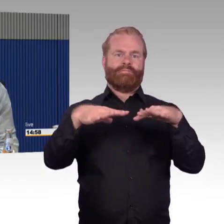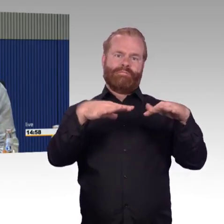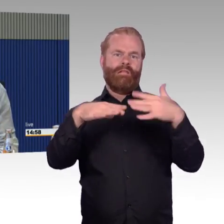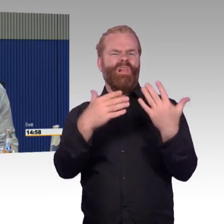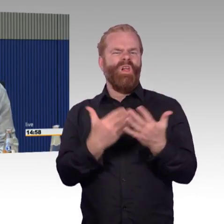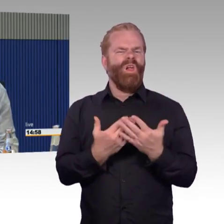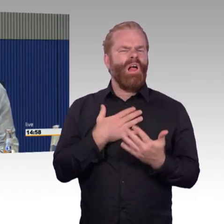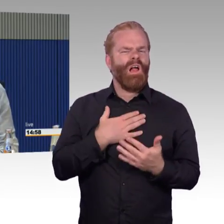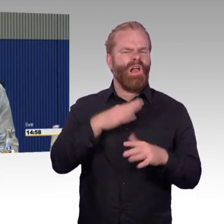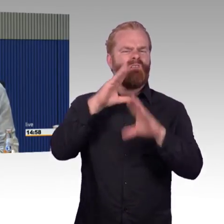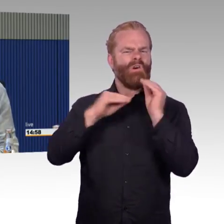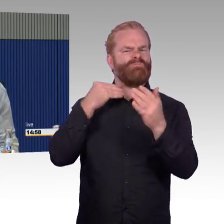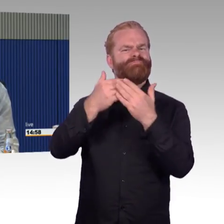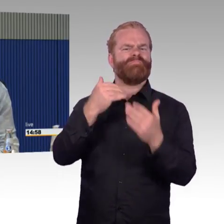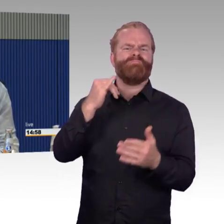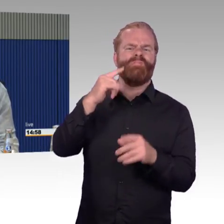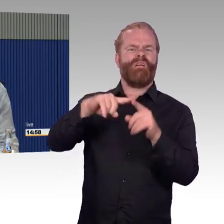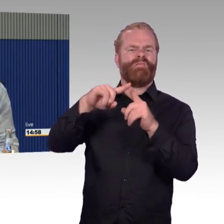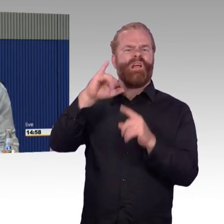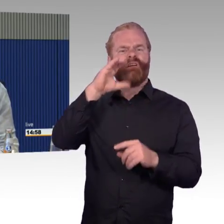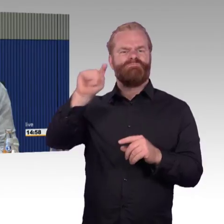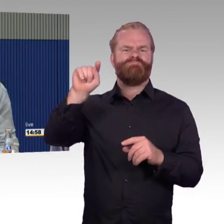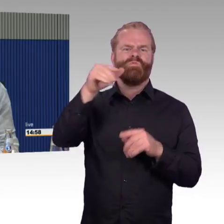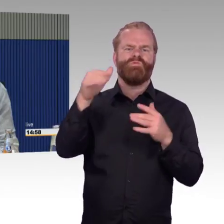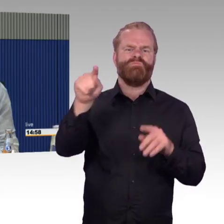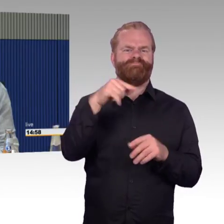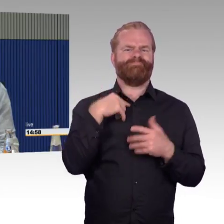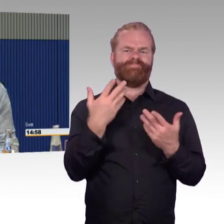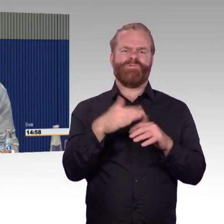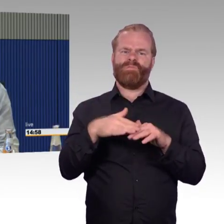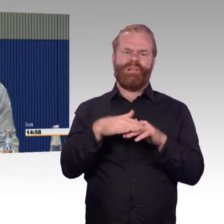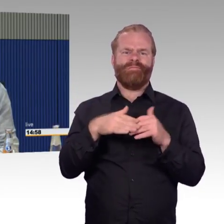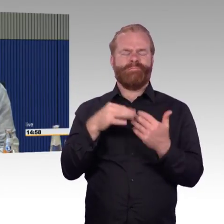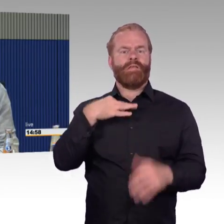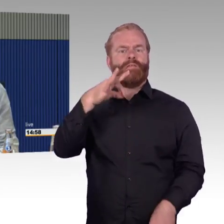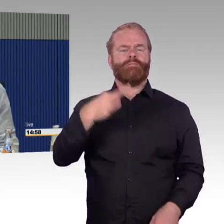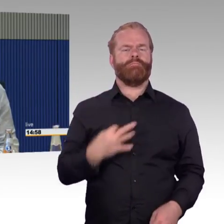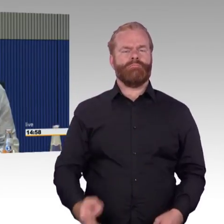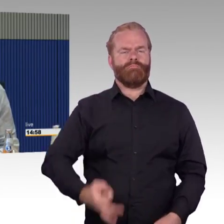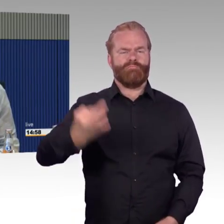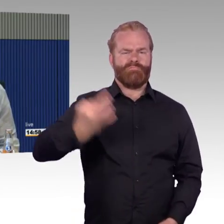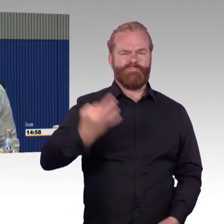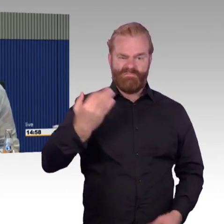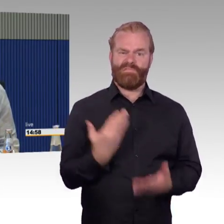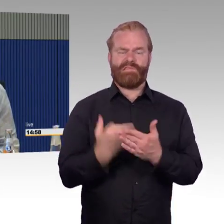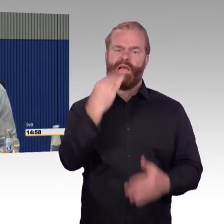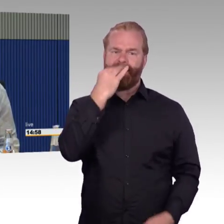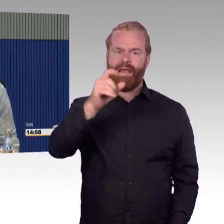Das ist das nächste Problem, hat man mir gesagt, Sie können ja zweiter Klasse fahren, das ist kein Problem, dann fahren Sie zweiter Klasse. Ich habe immer erste Klasse gebucht,